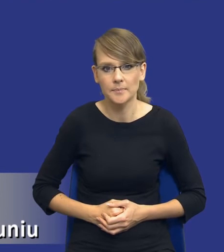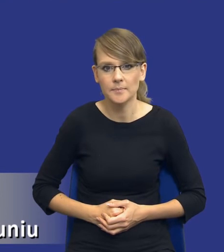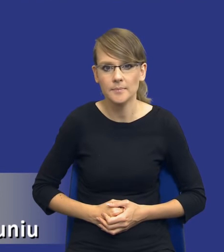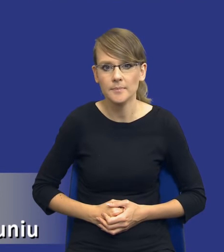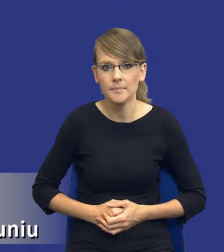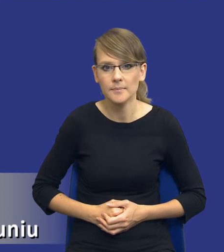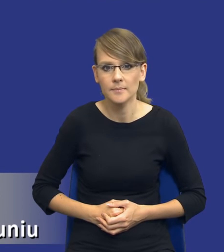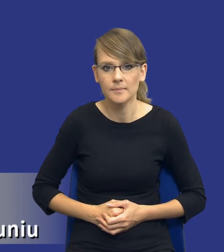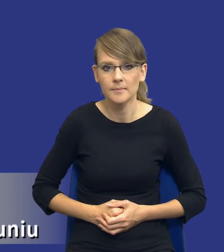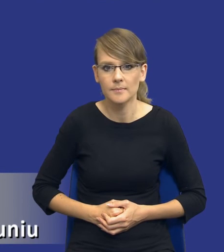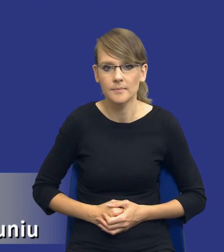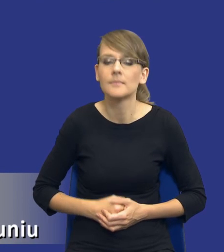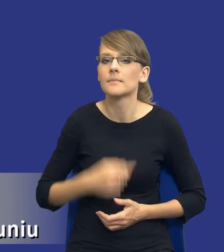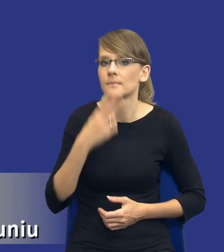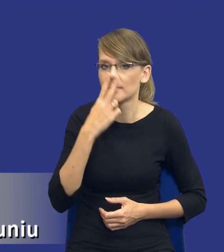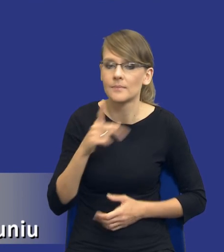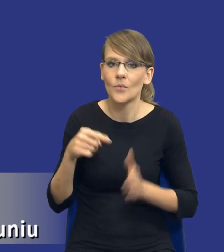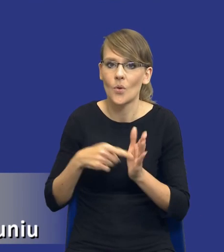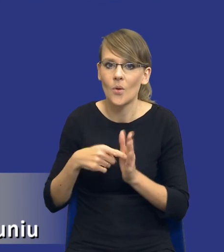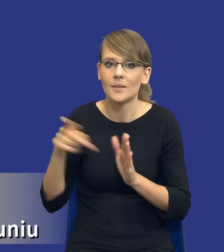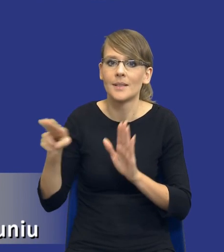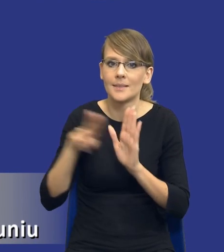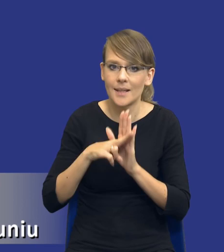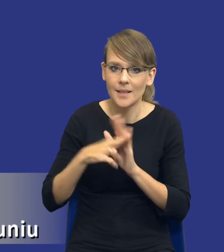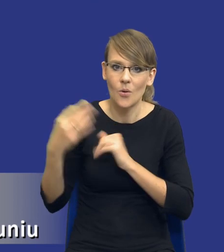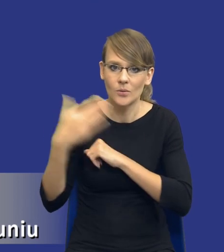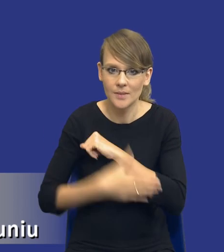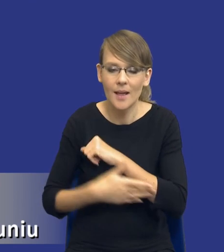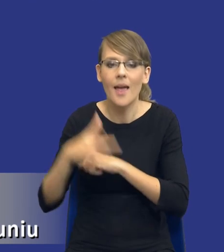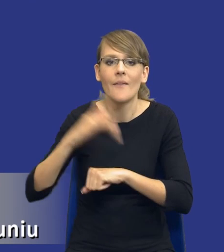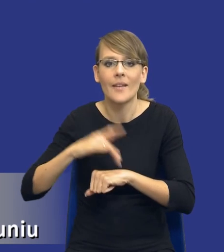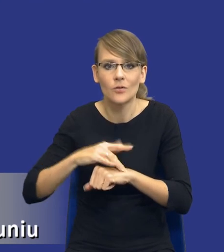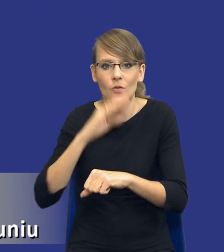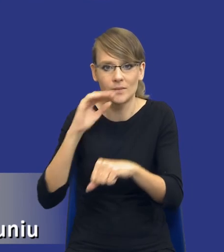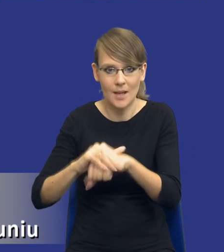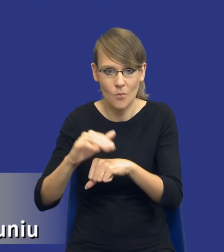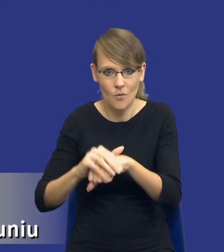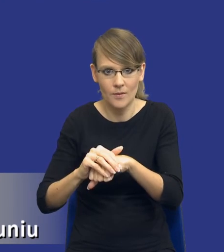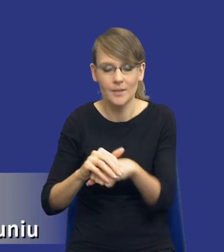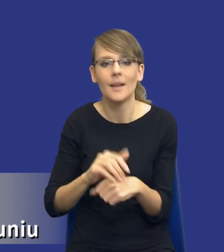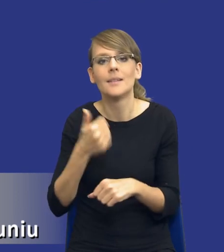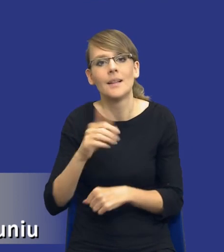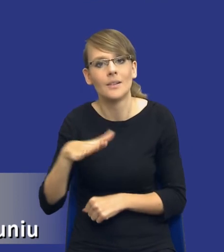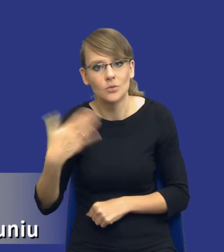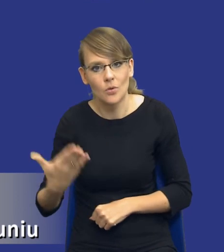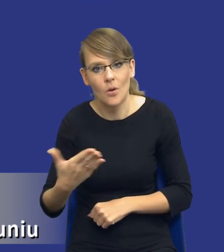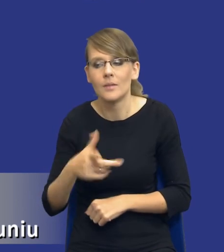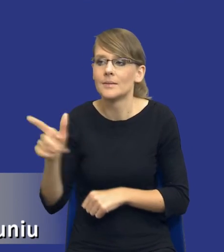To jest drodzy Państwo ta zasada, o której mówiliśmy, zresztą ostatnią zasada efektywności zamówień, z jednej strony zamawiający ma udzielić